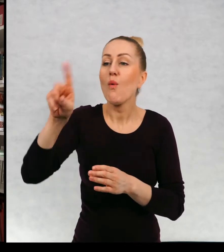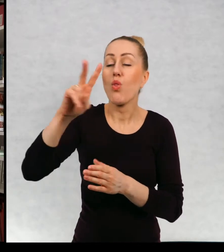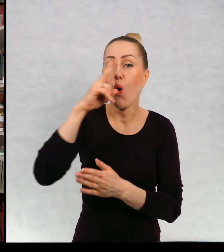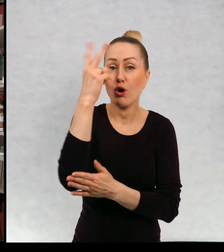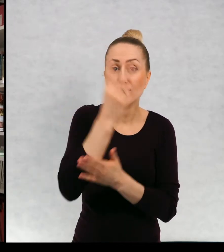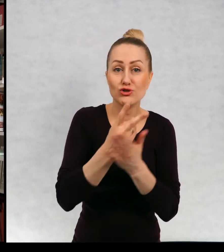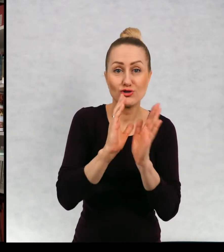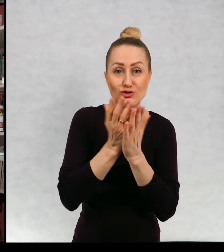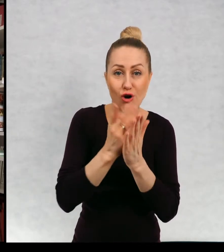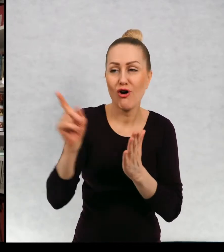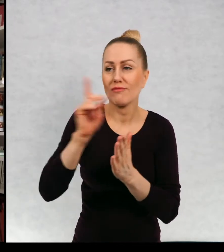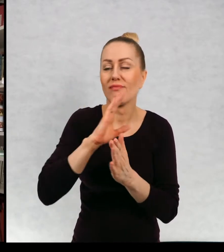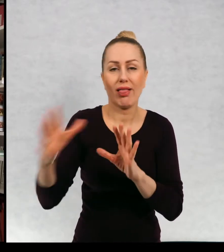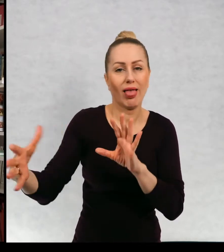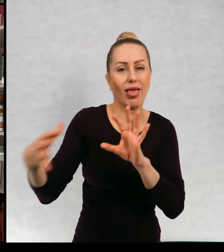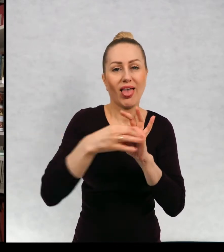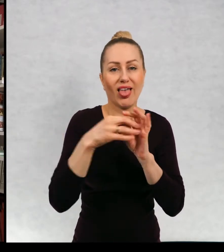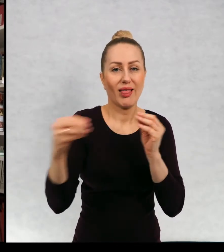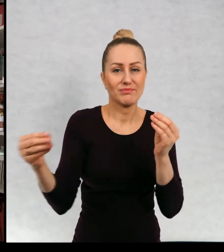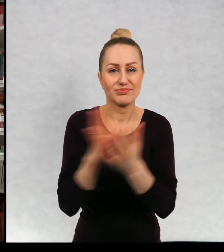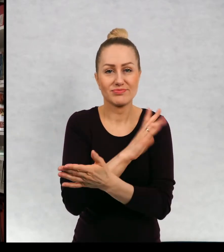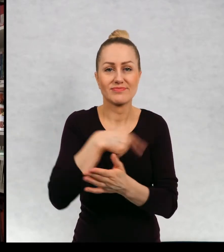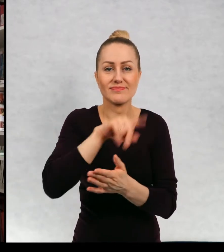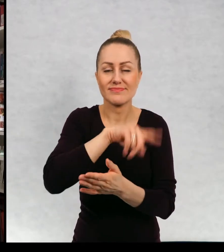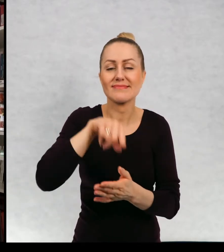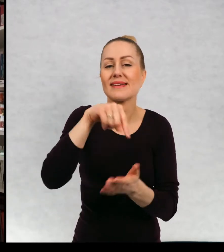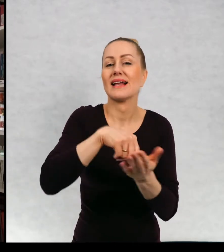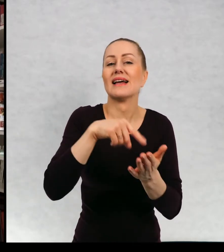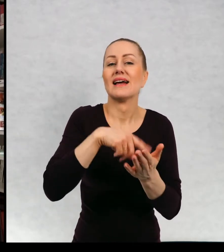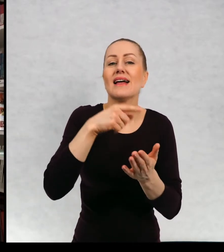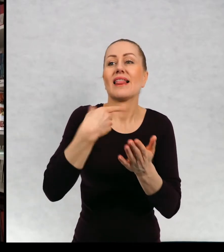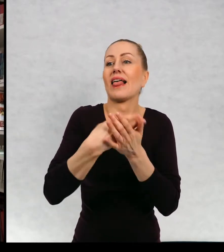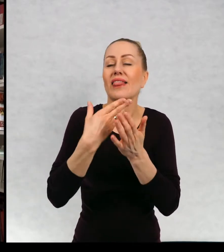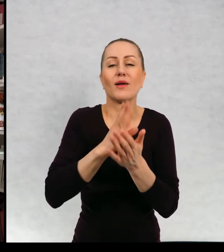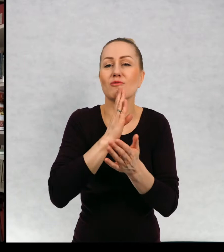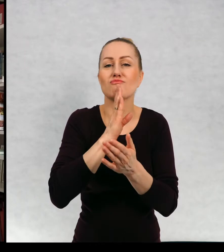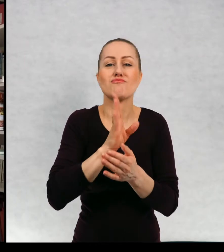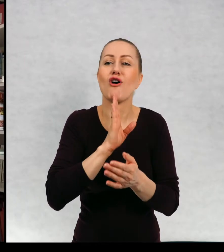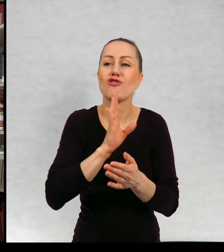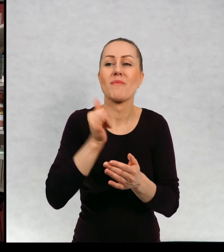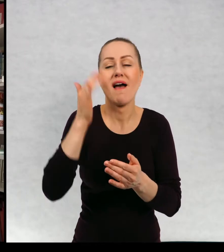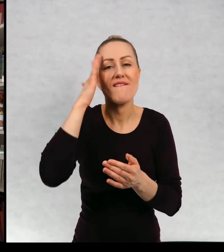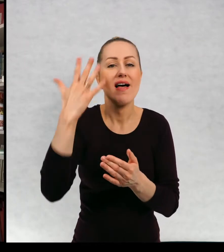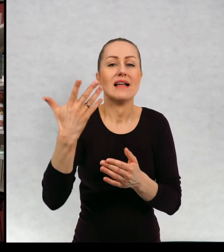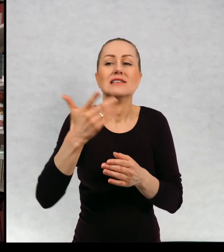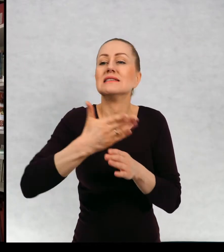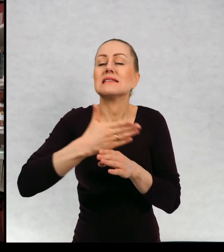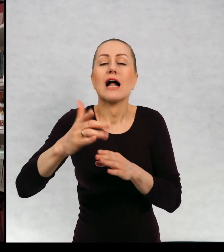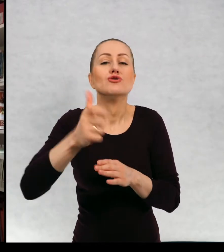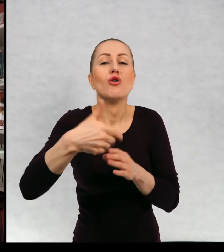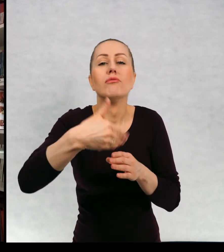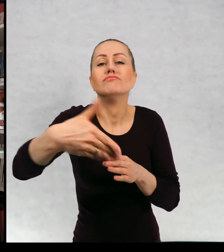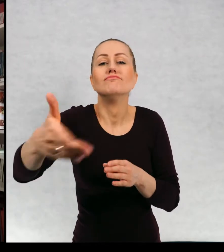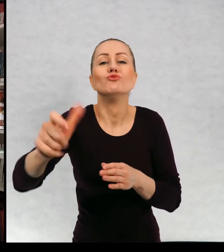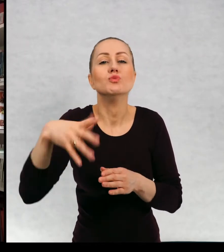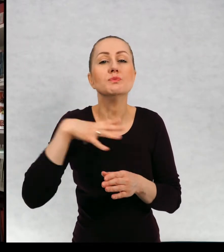moich bohaterów i zaczyna działać taka zasada jak w serialu. Że chcemy wiedzieć, co się dalej w tym świecie